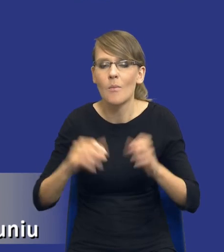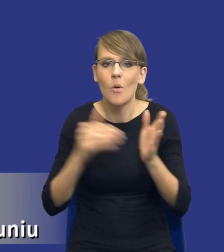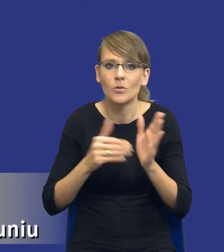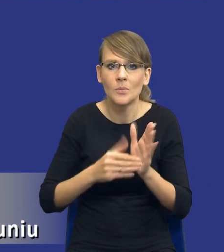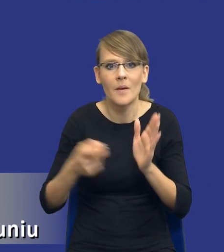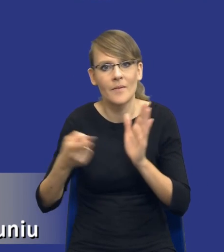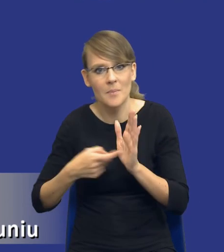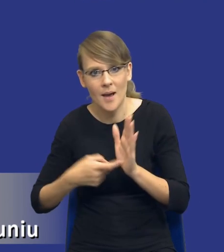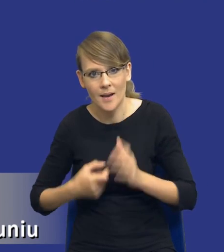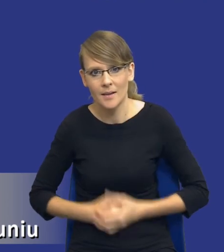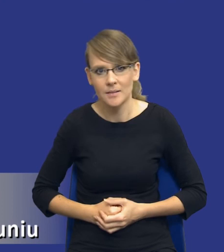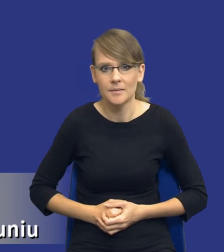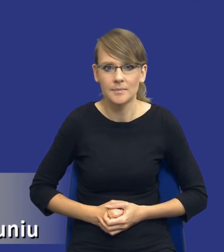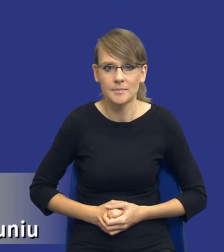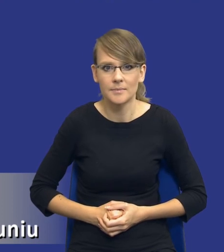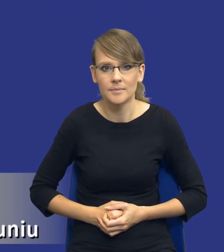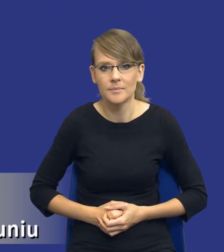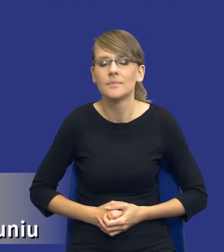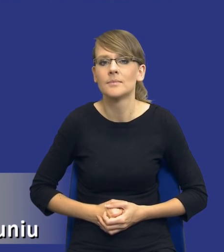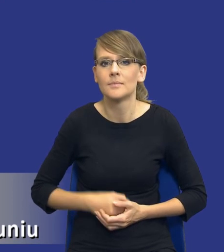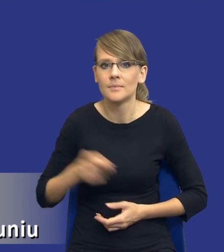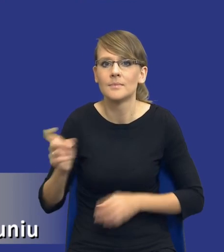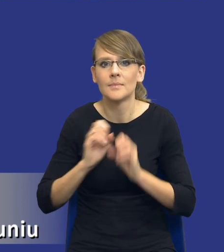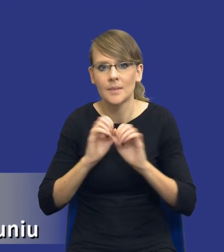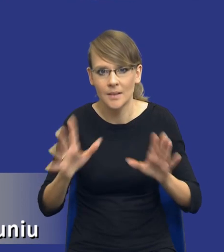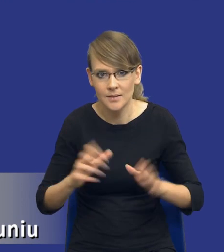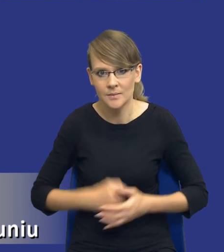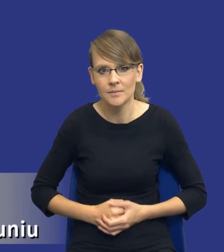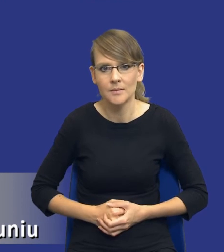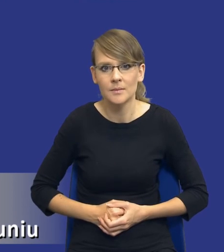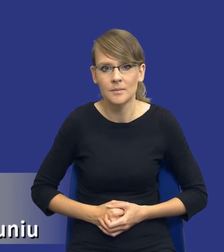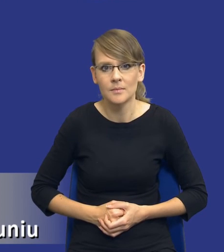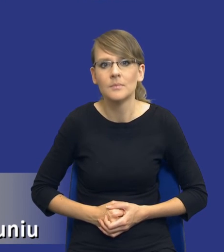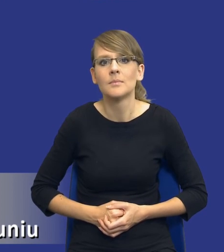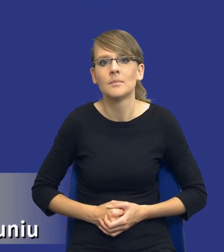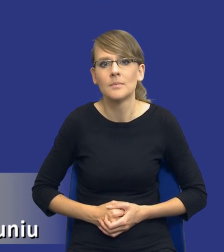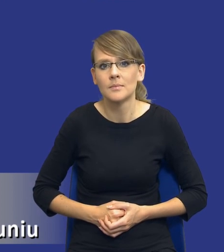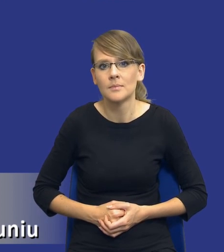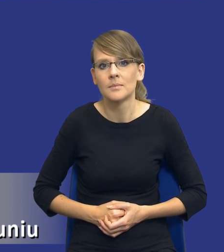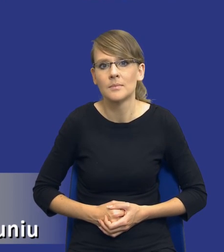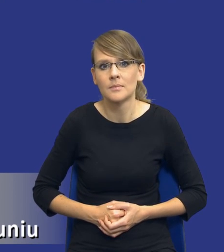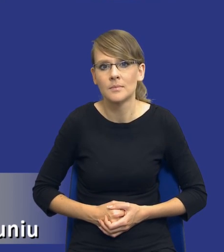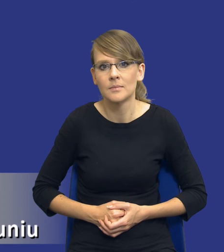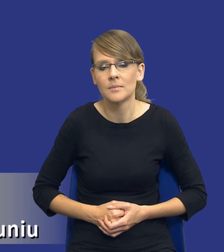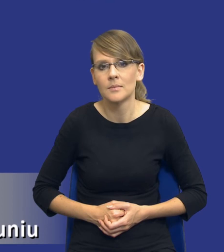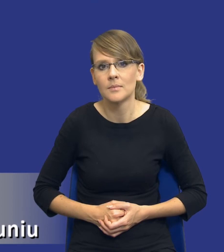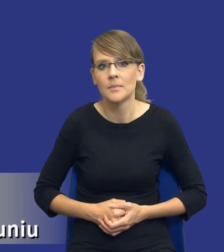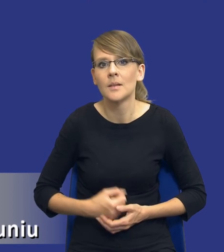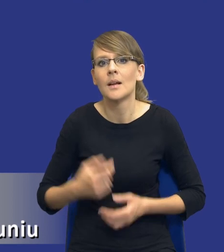Tutaj drodzy Państwo żebyśmy mieli jasność. Oczywiście ja nie uważam, że to, co teraz to jest jedyny możliwy do przyjęcia